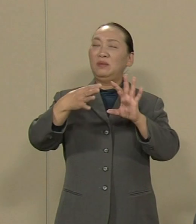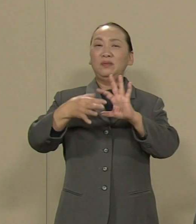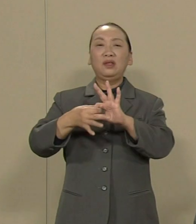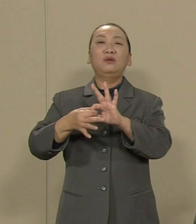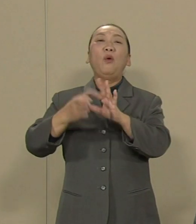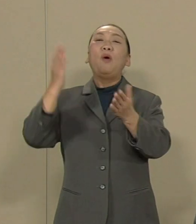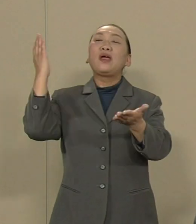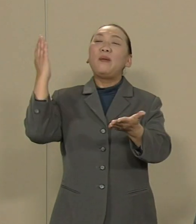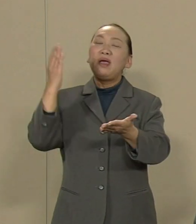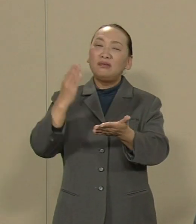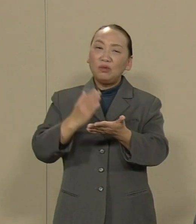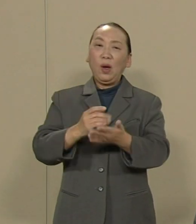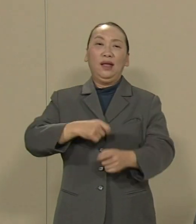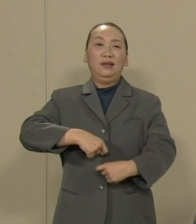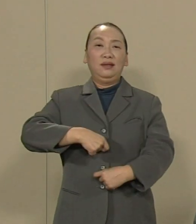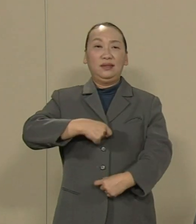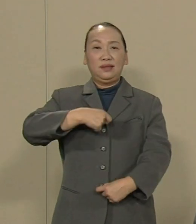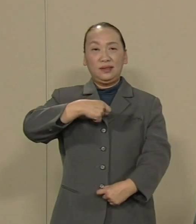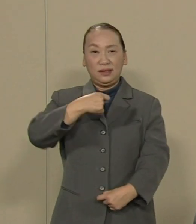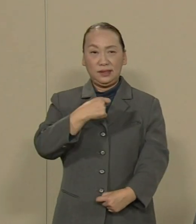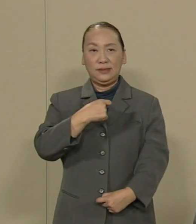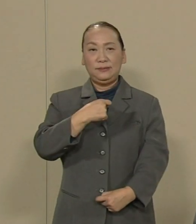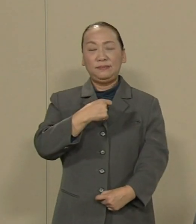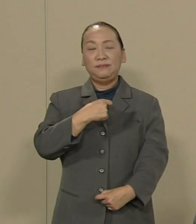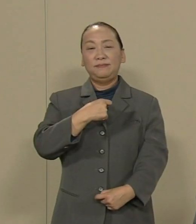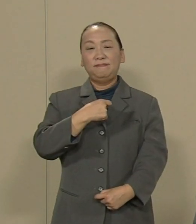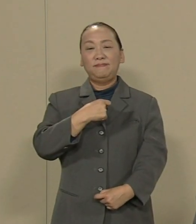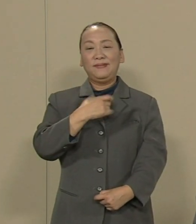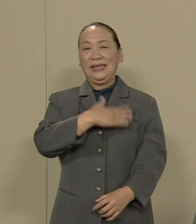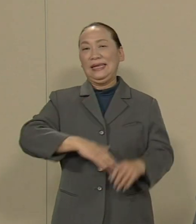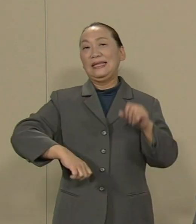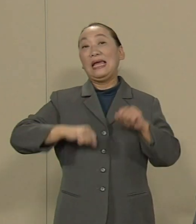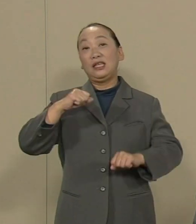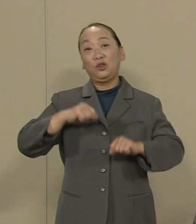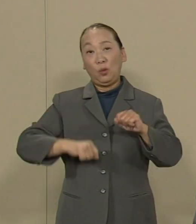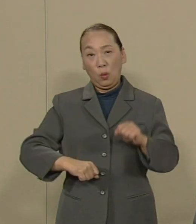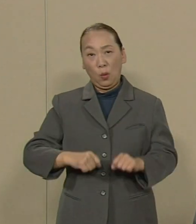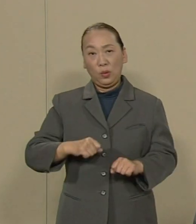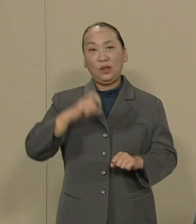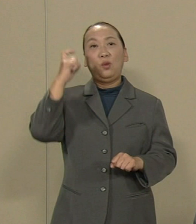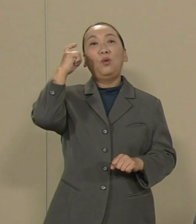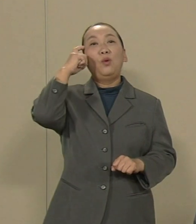正しい 姿勢 態度 という結論に至りました